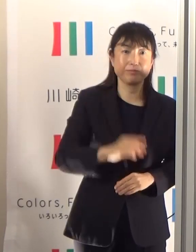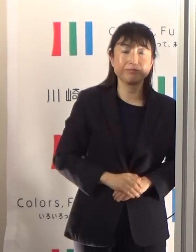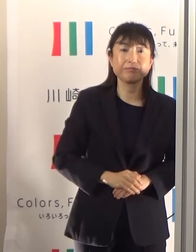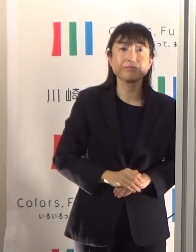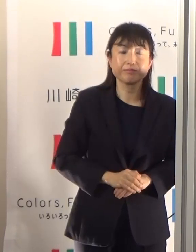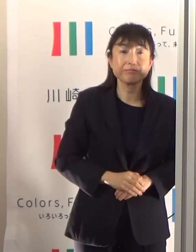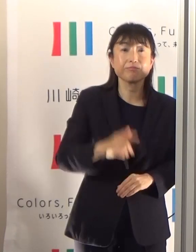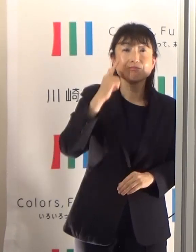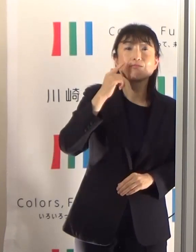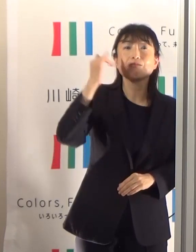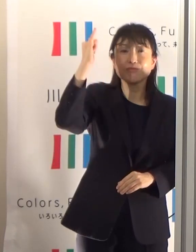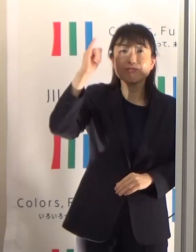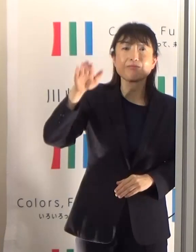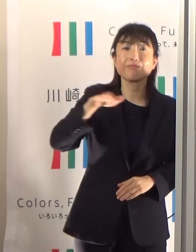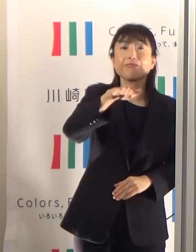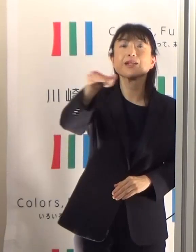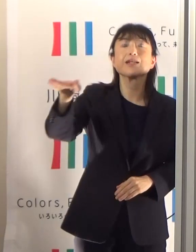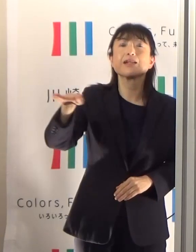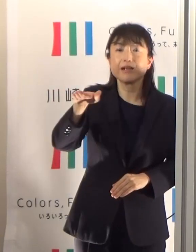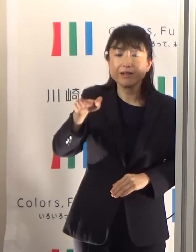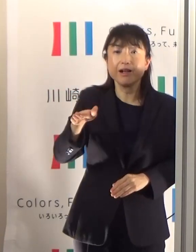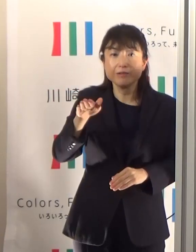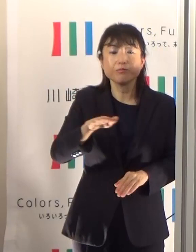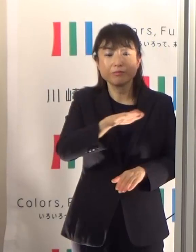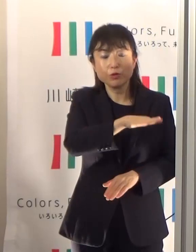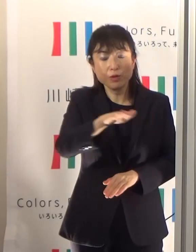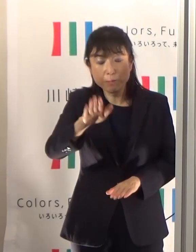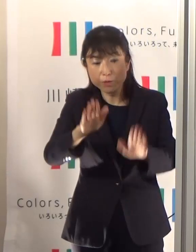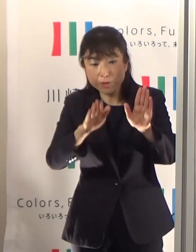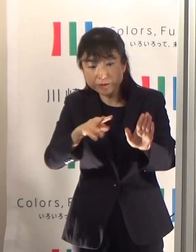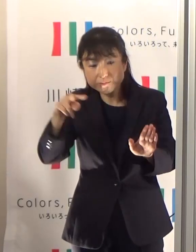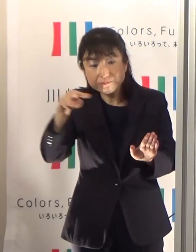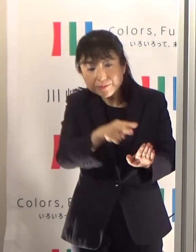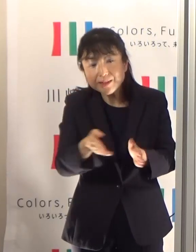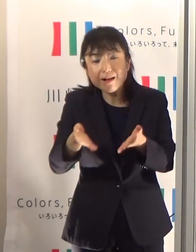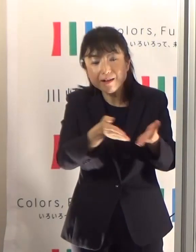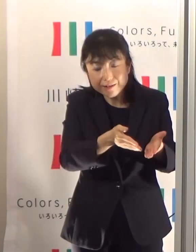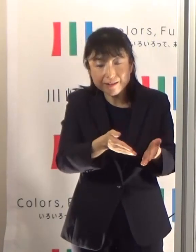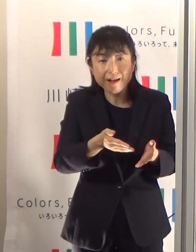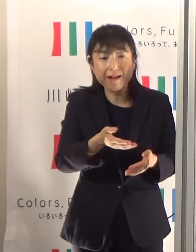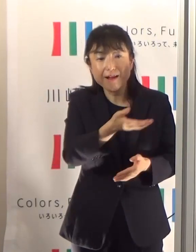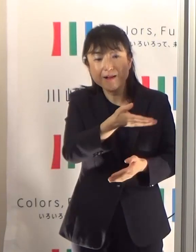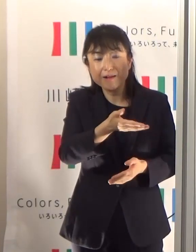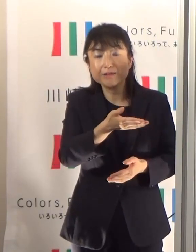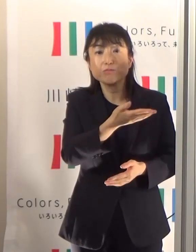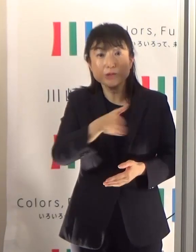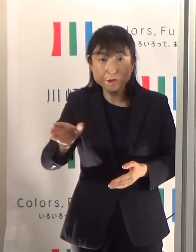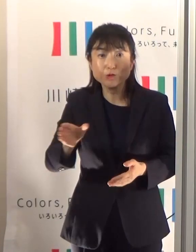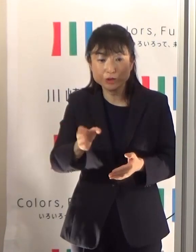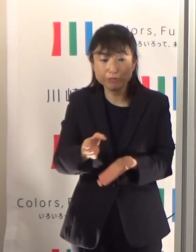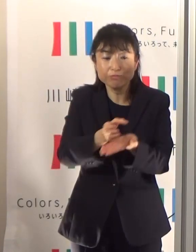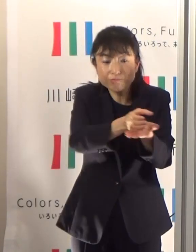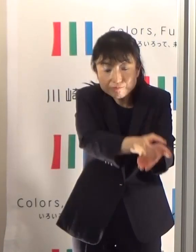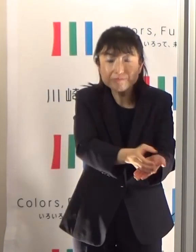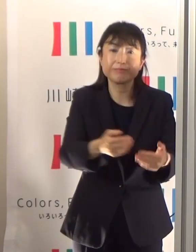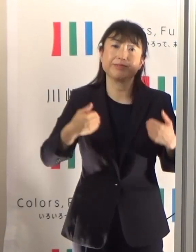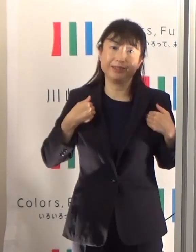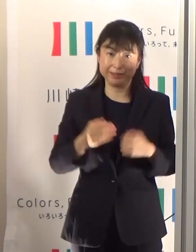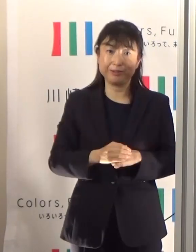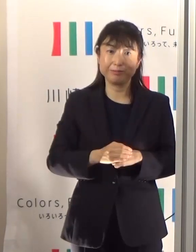是非保護者の方がしっかり見ていただくということが必要だと思います それから暑さに慣れるということも必要ですので、